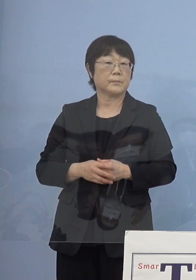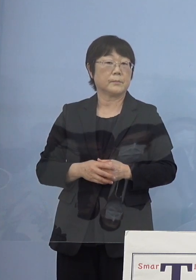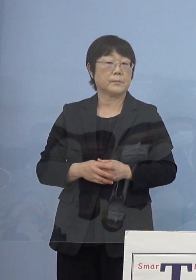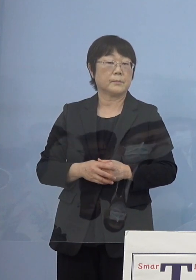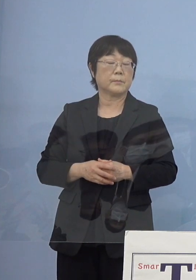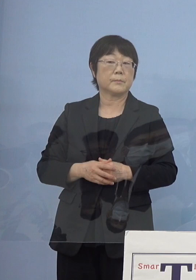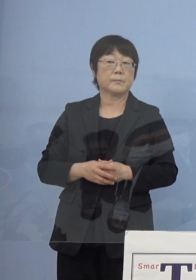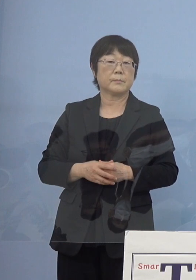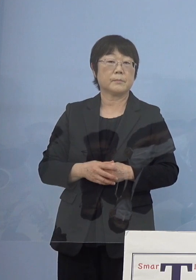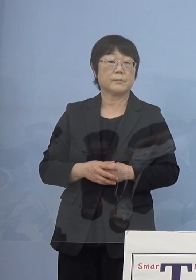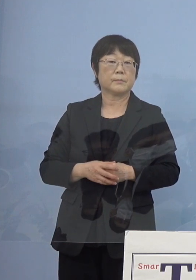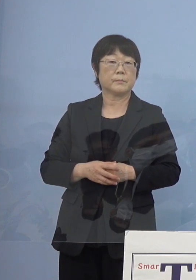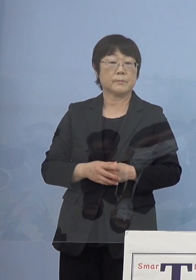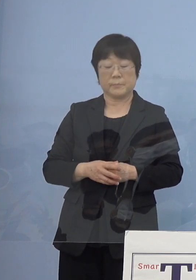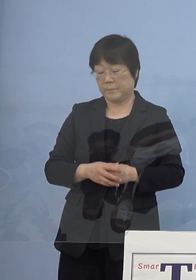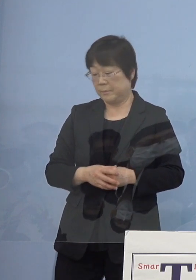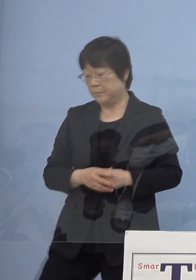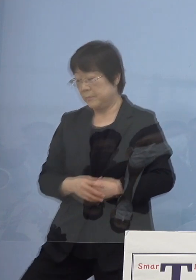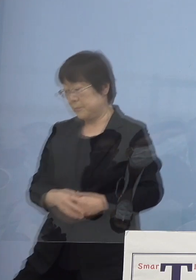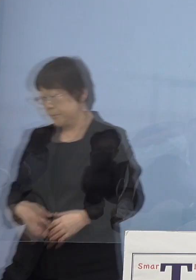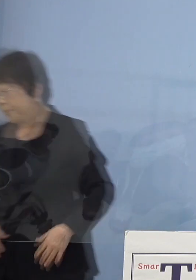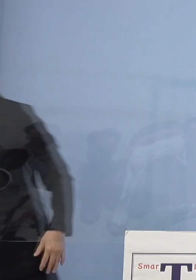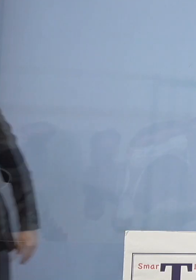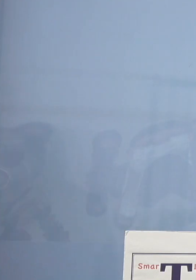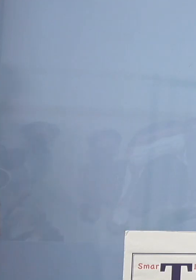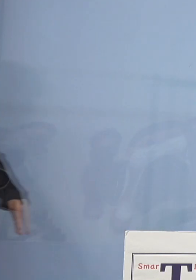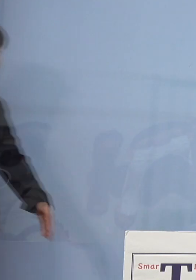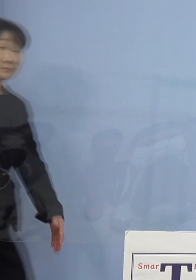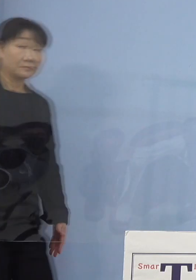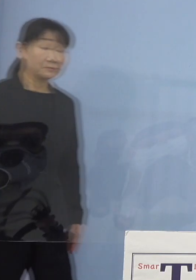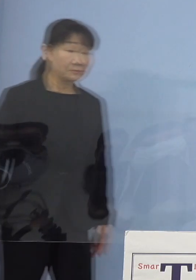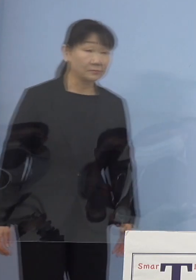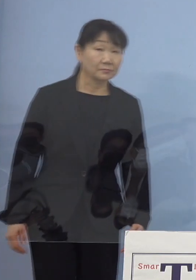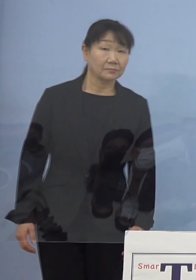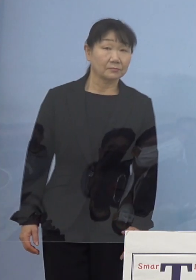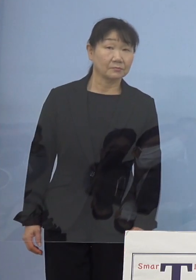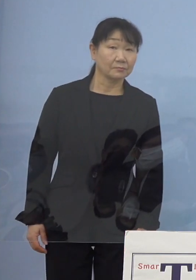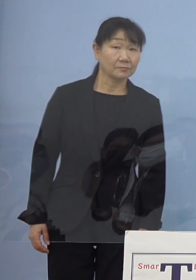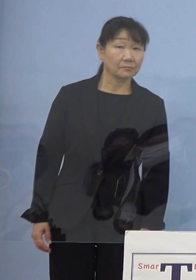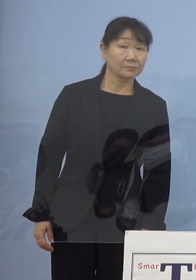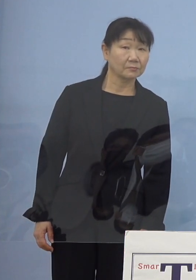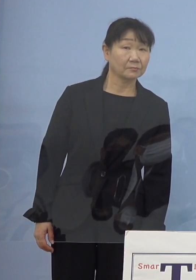（徳島新聞社） ホールの整備に伴う新駅の設置について